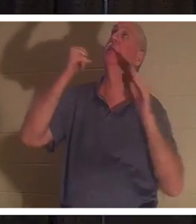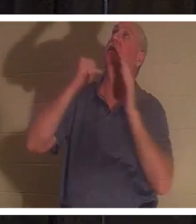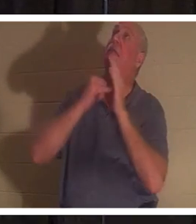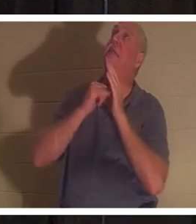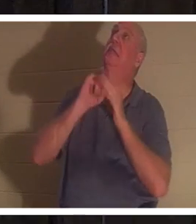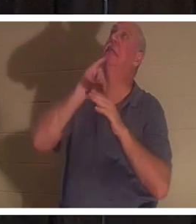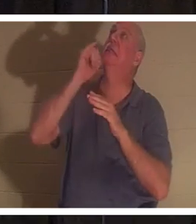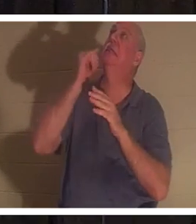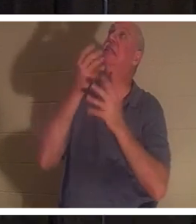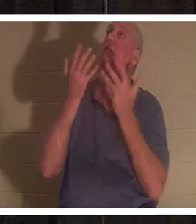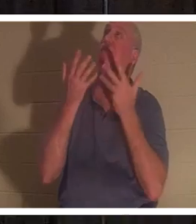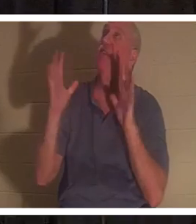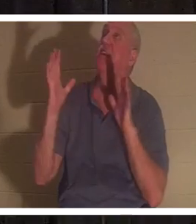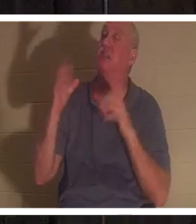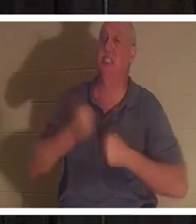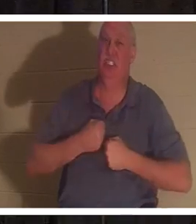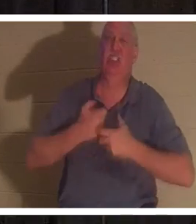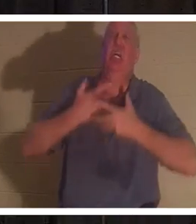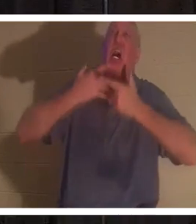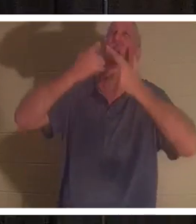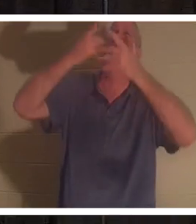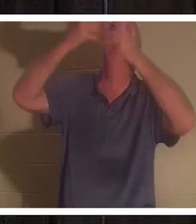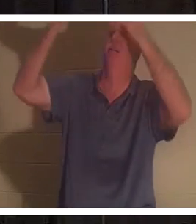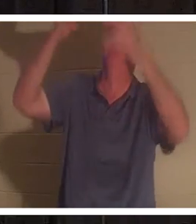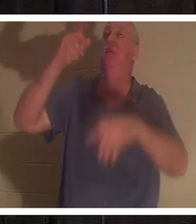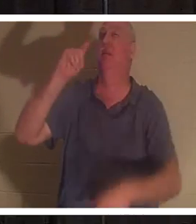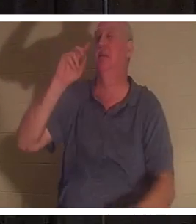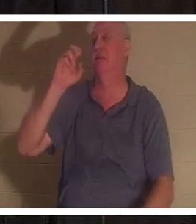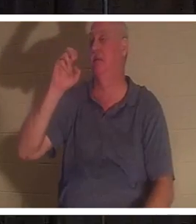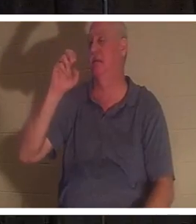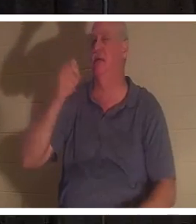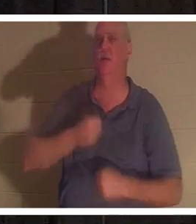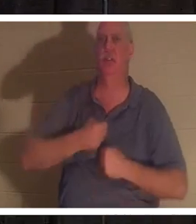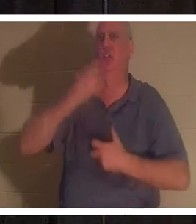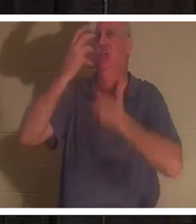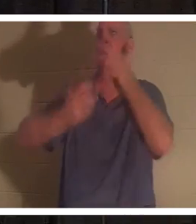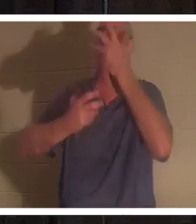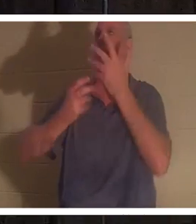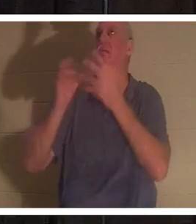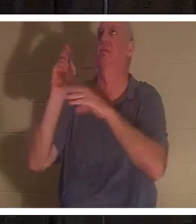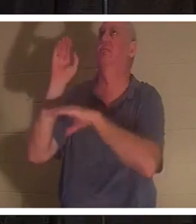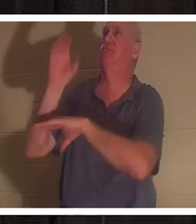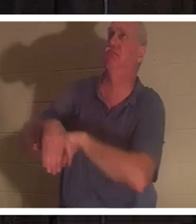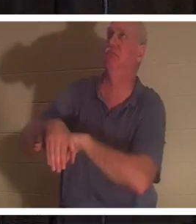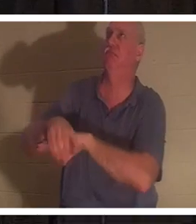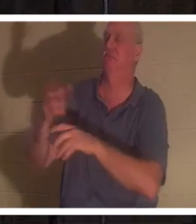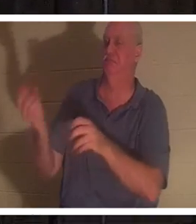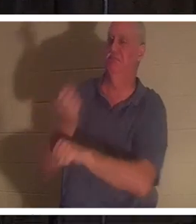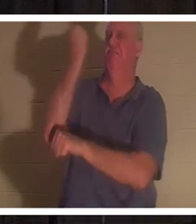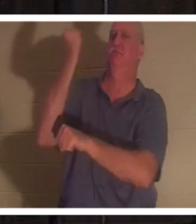sur la croix. C'était "tetelestai" C'était un cri de triomphe. Qu'est-ce que ça veut dire? Tetelestai veut dire, ça